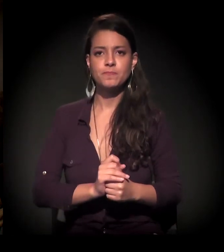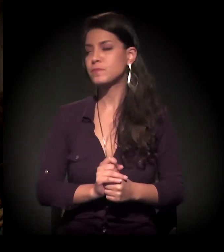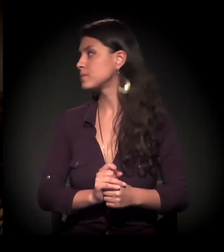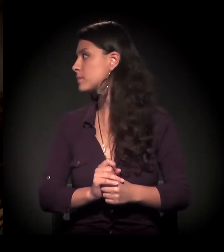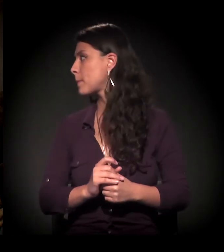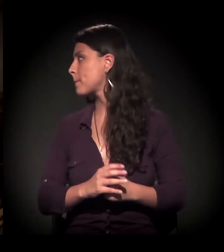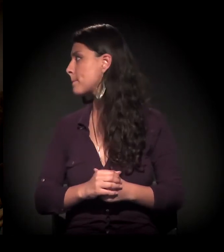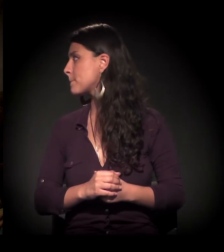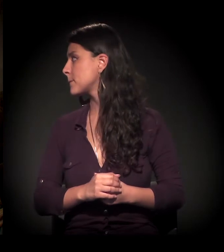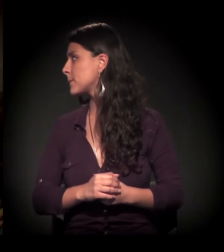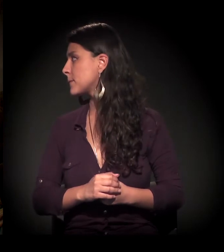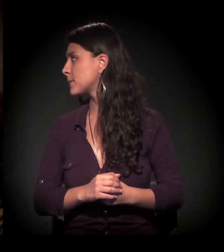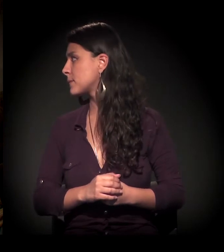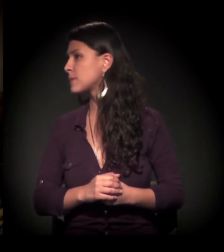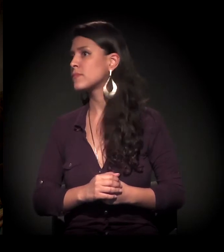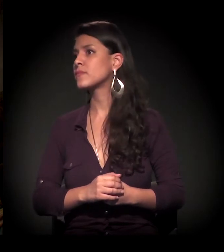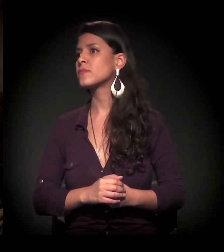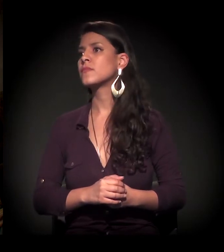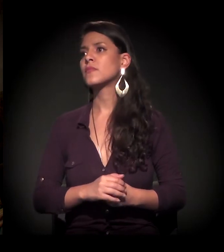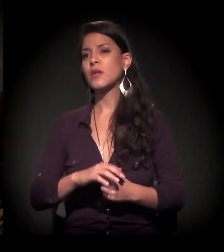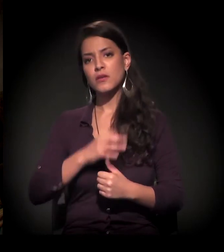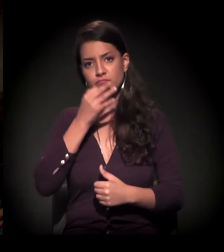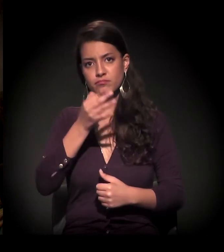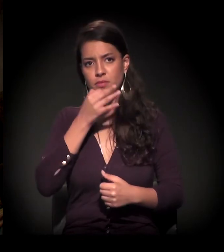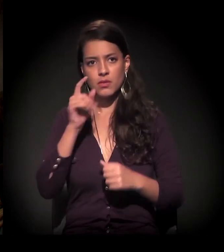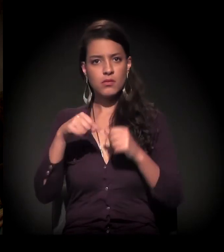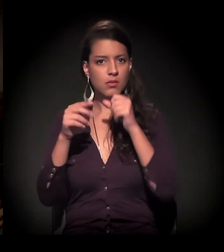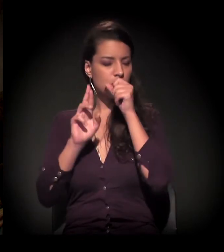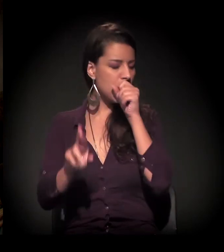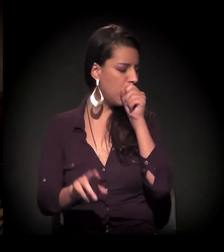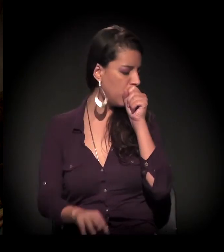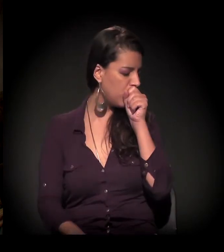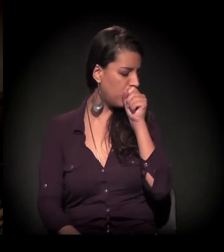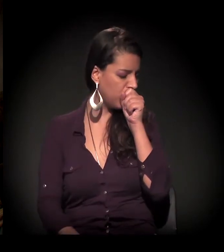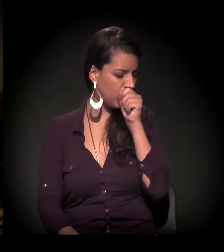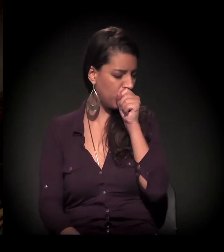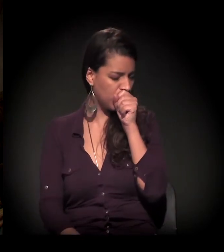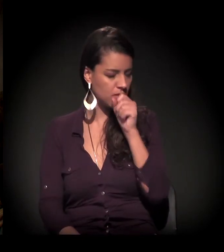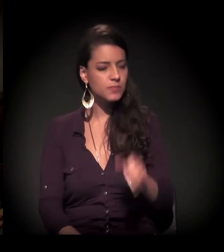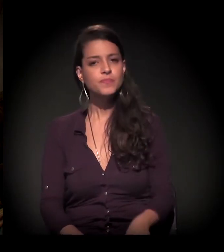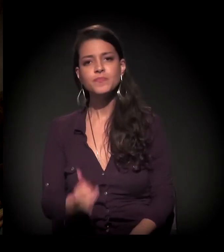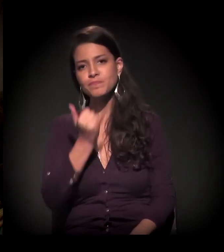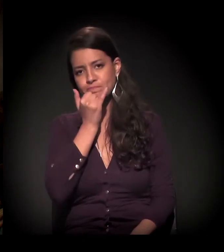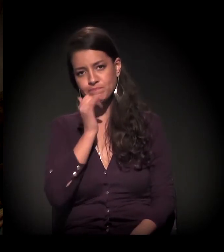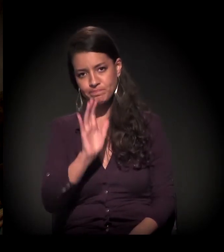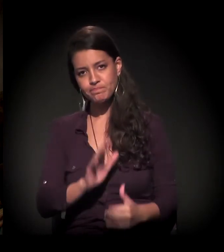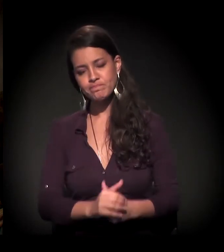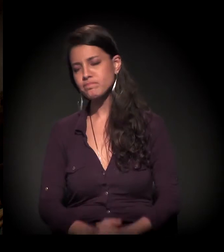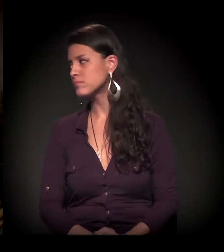Eu vou pedir para vocês comentarem. Daqui a pouco, eu passo para você. Dito, você que começar?